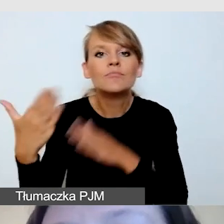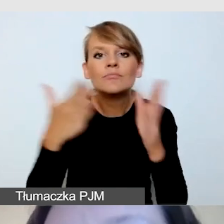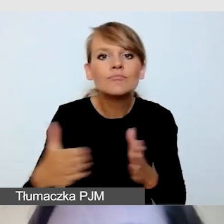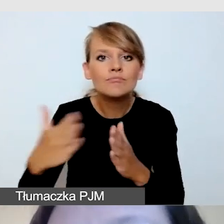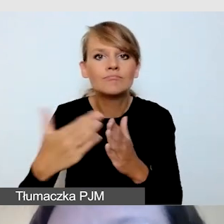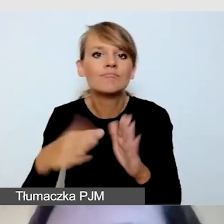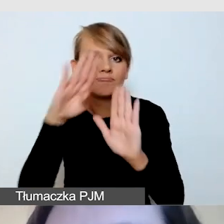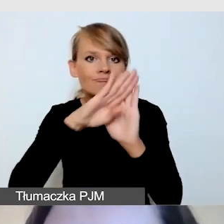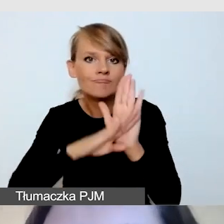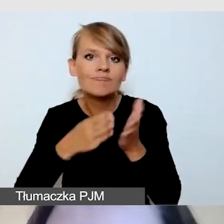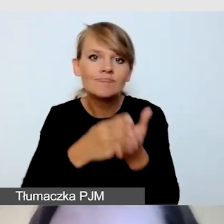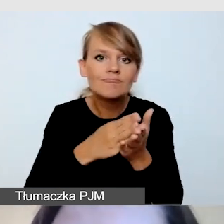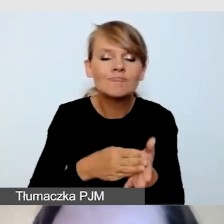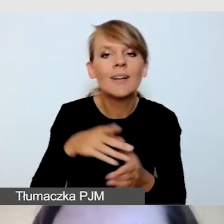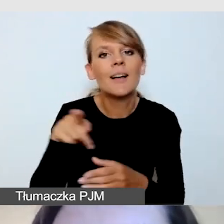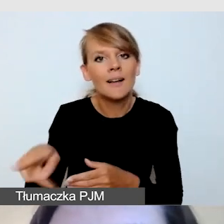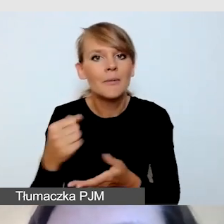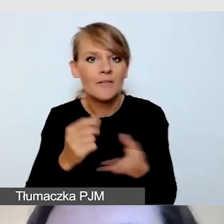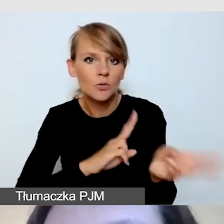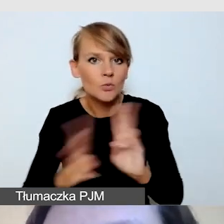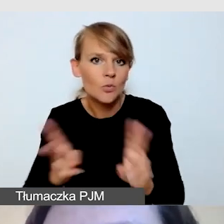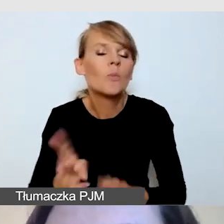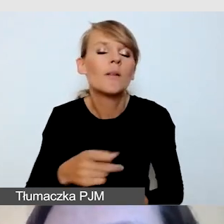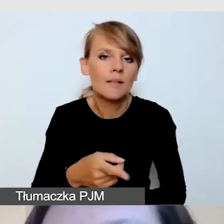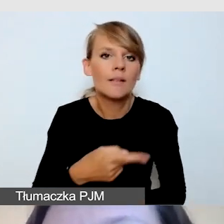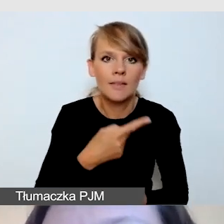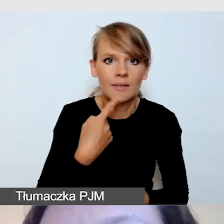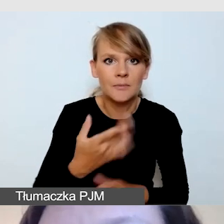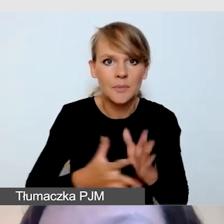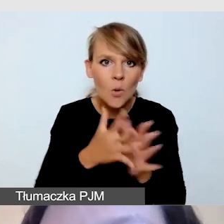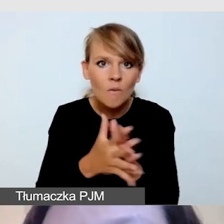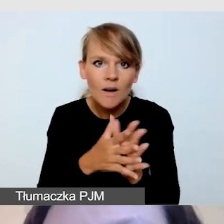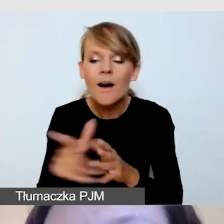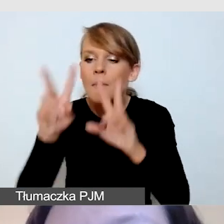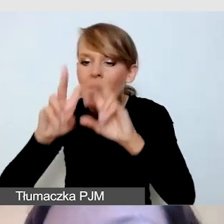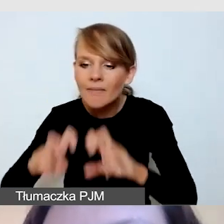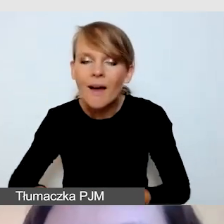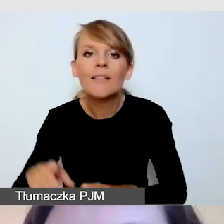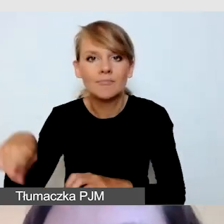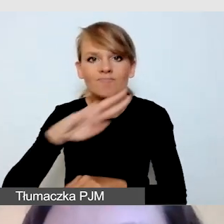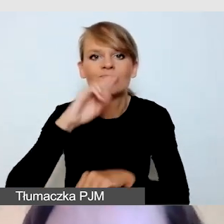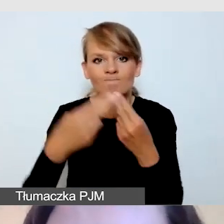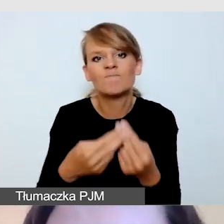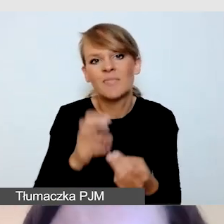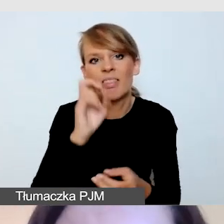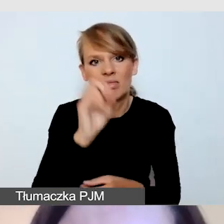w naszych badaniach również były to elementy, które uznawane były za rozpraszające.